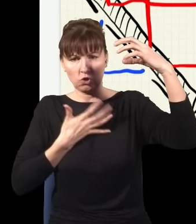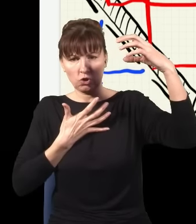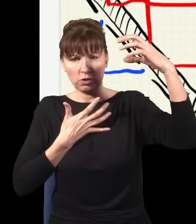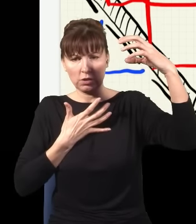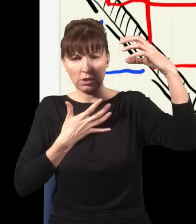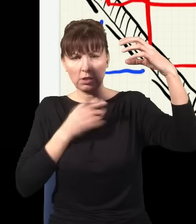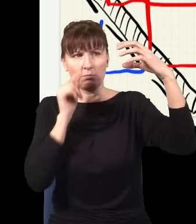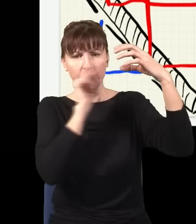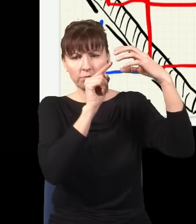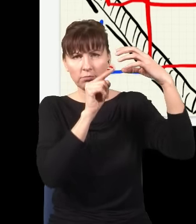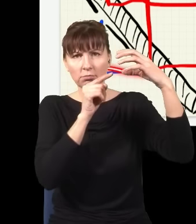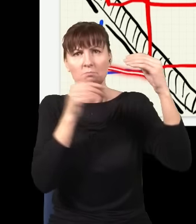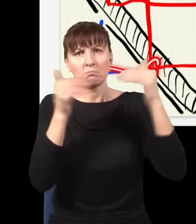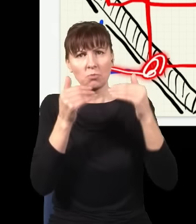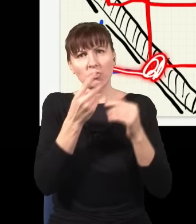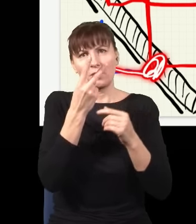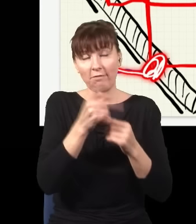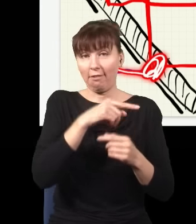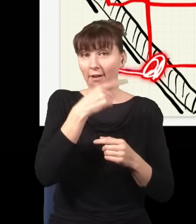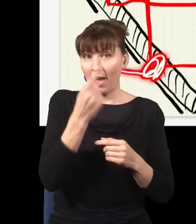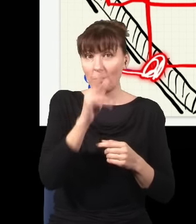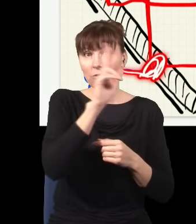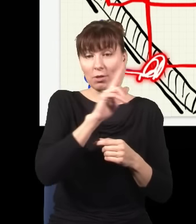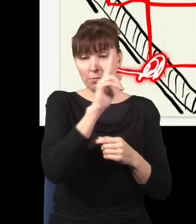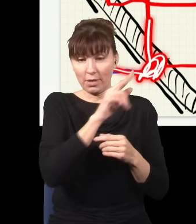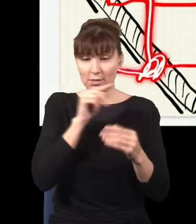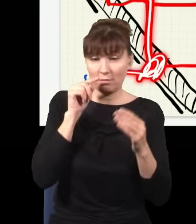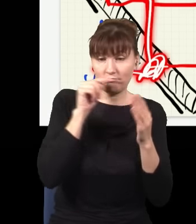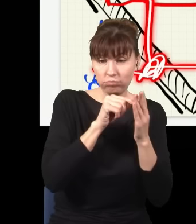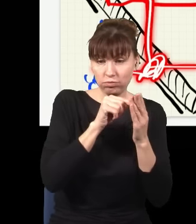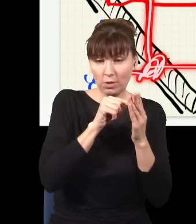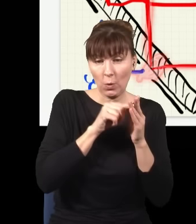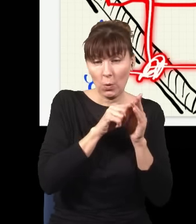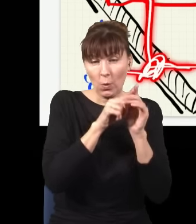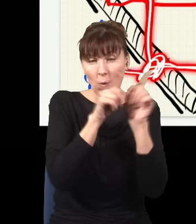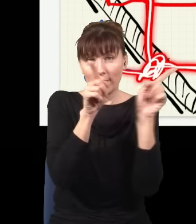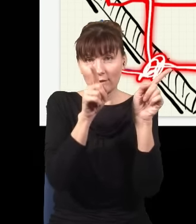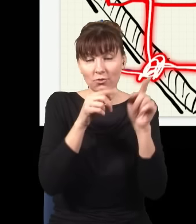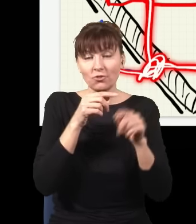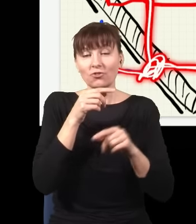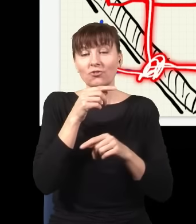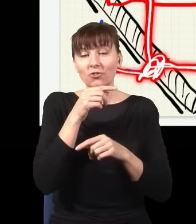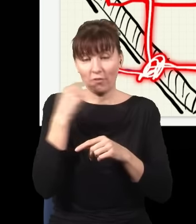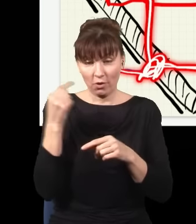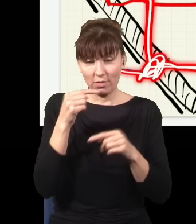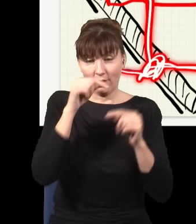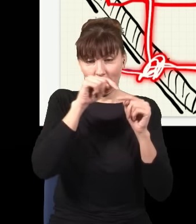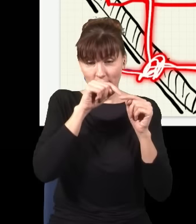albo było tak, że niebieski foton wpadł w to miejsce, rozdwoił się na dwa czerwone, jeden czerwony poleciał sobie dołem,